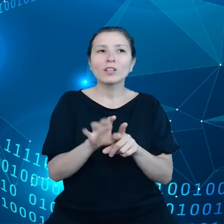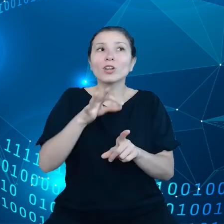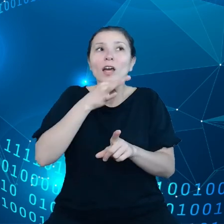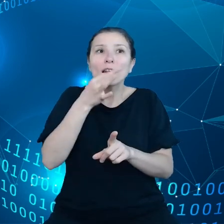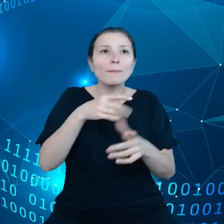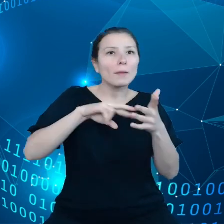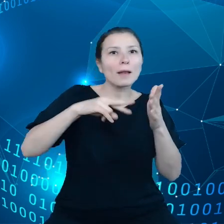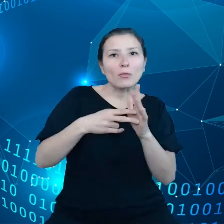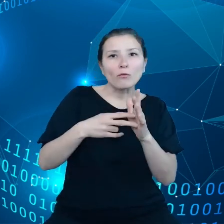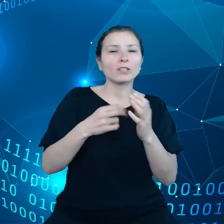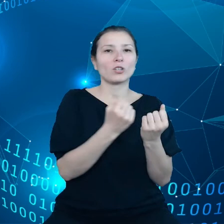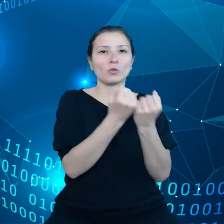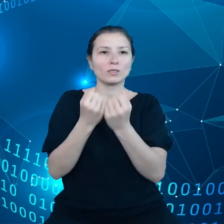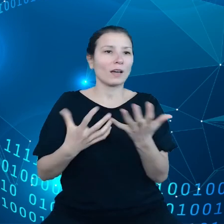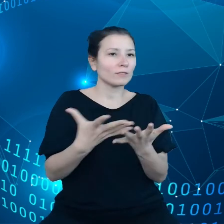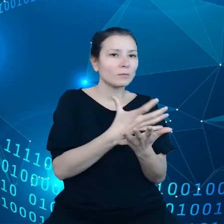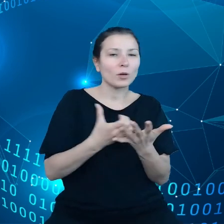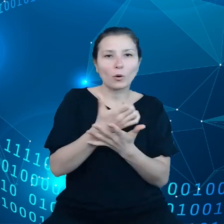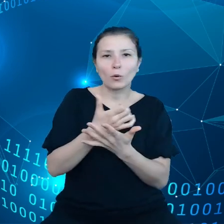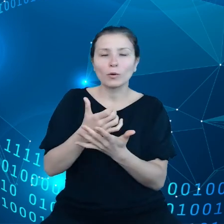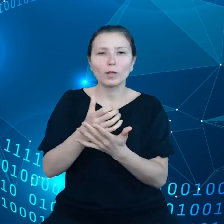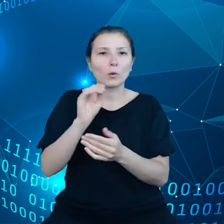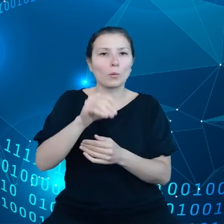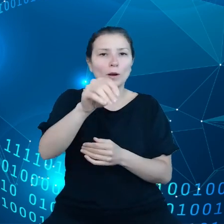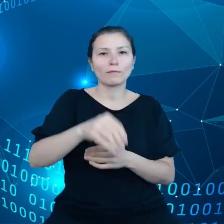Natomiast takie inteligentne rolnictwo